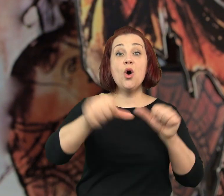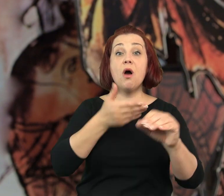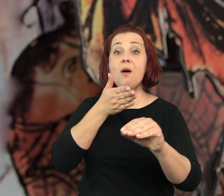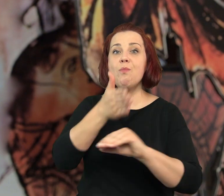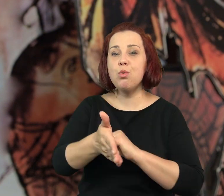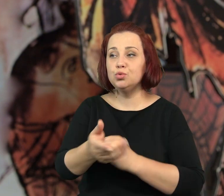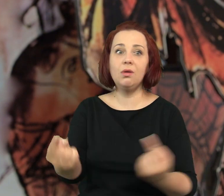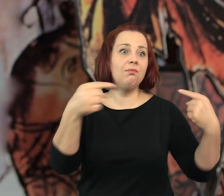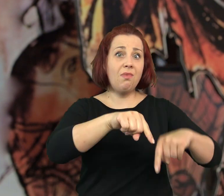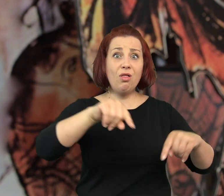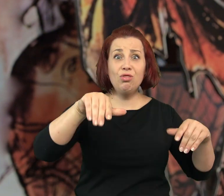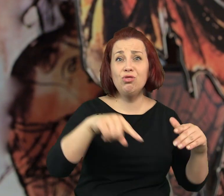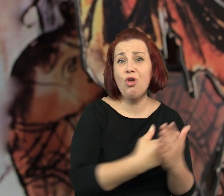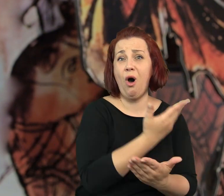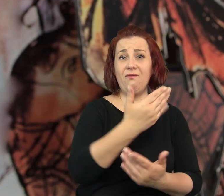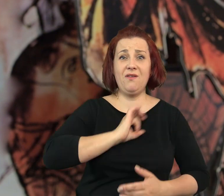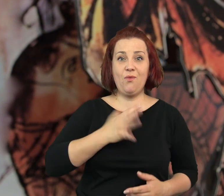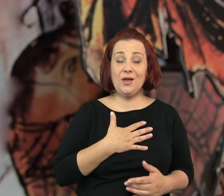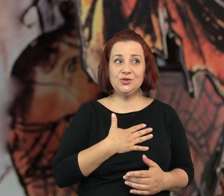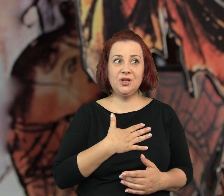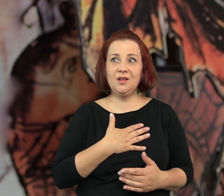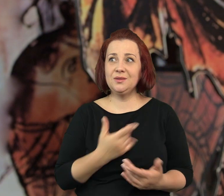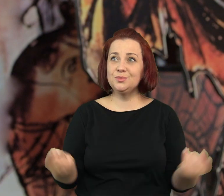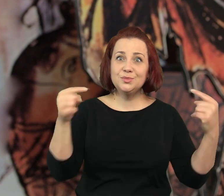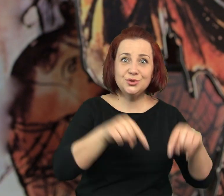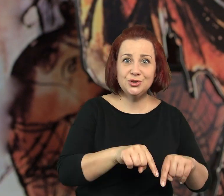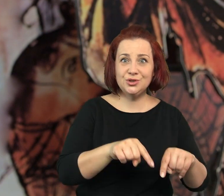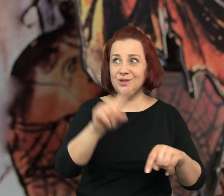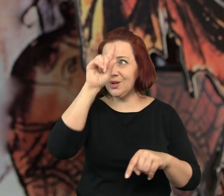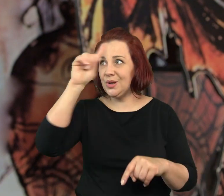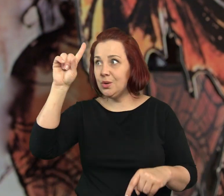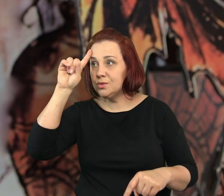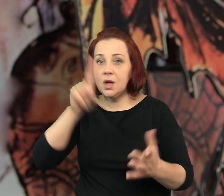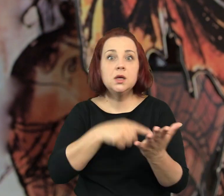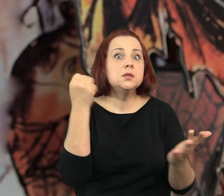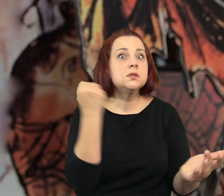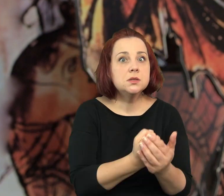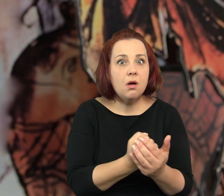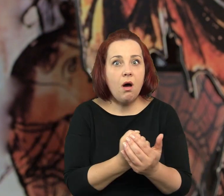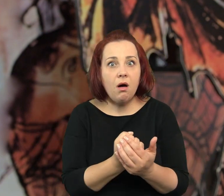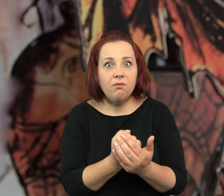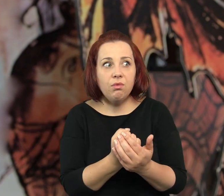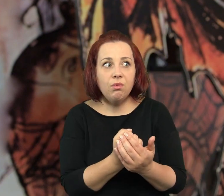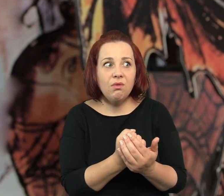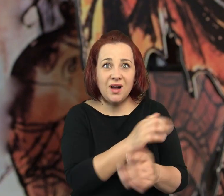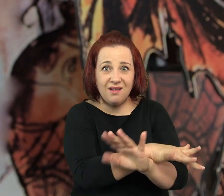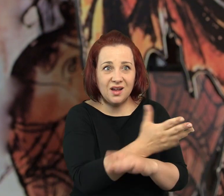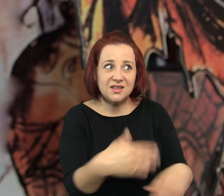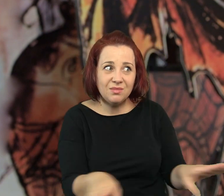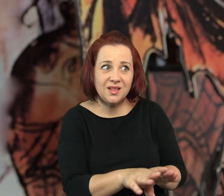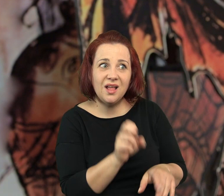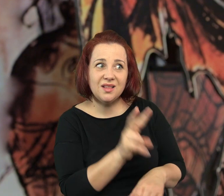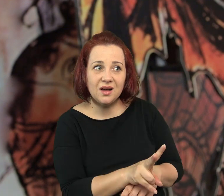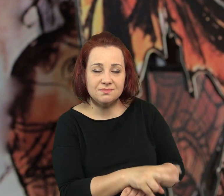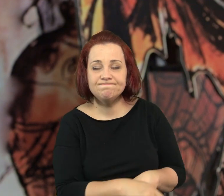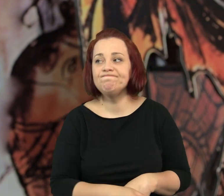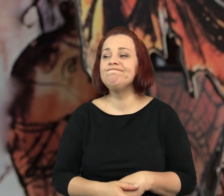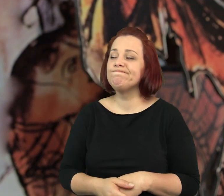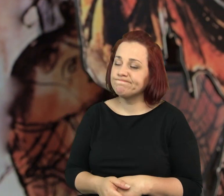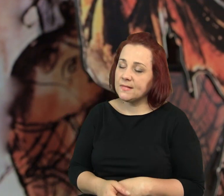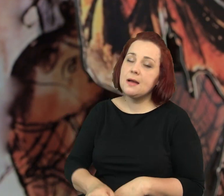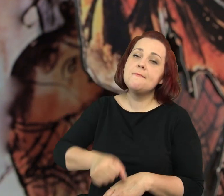Po roku pojawił się nowy właściciel, znowu przyszli jacyś ludzie i ... - lokal zamknięto - powiedziała ponuro Tuba.